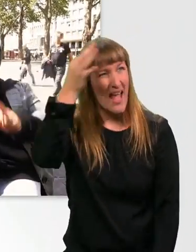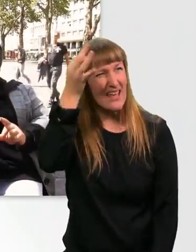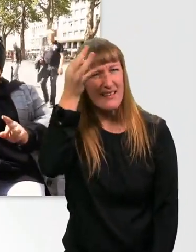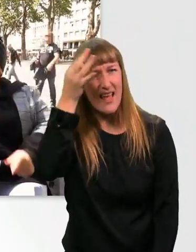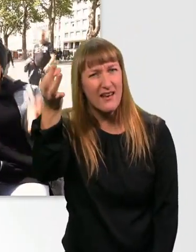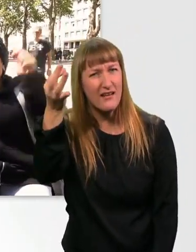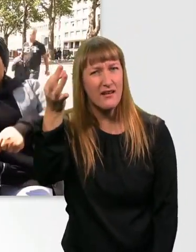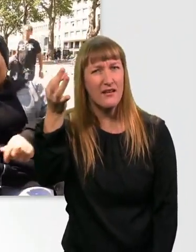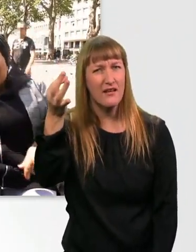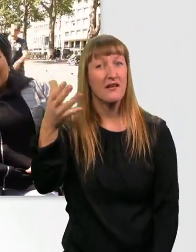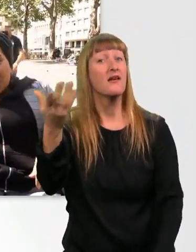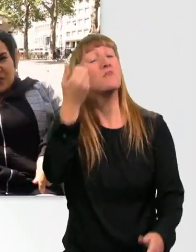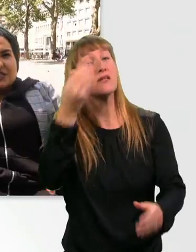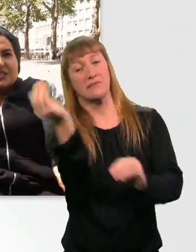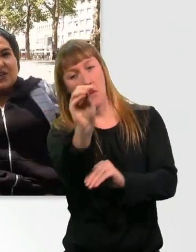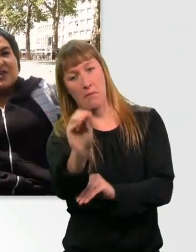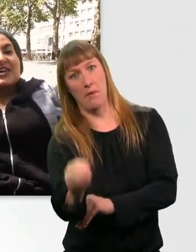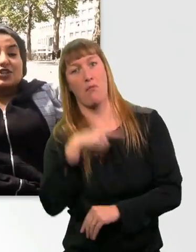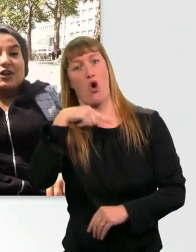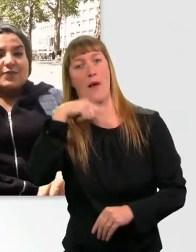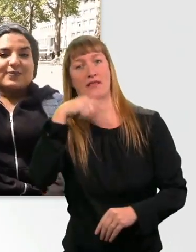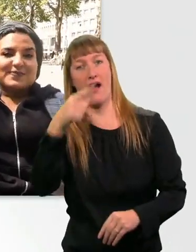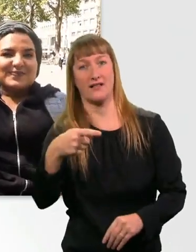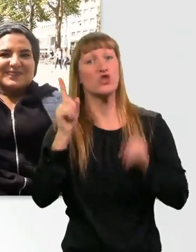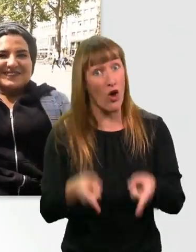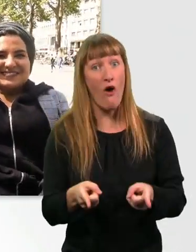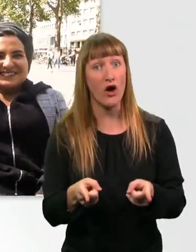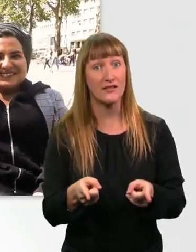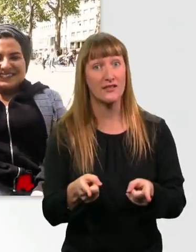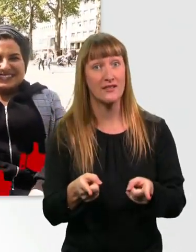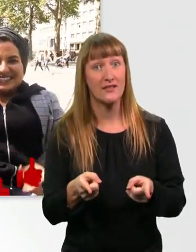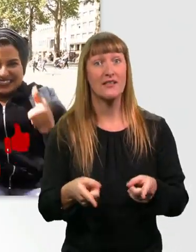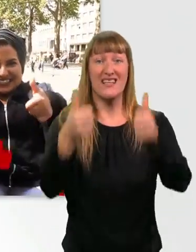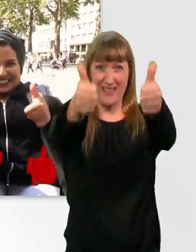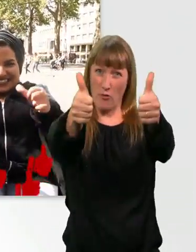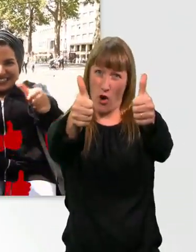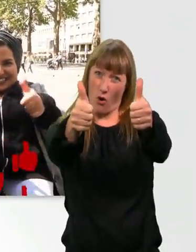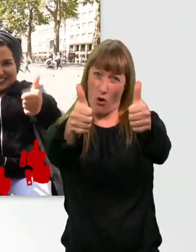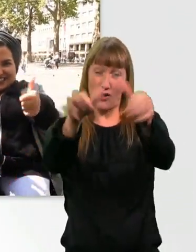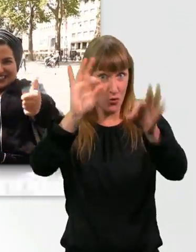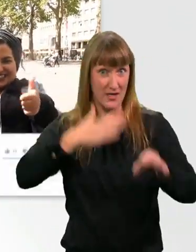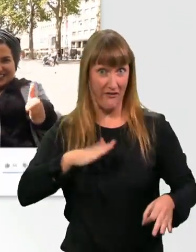solltet ihr das unbedingt in die Kommentare schreiben. Sofort. - Schreibt es in die Kommentare. Gebt einen "Daumen nach oben", wenn euch das Video gefallen hat.